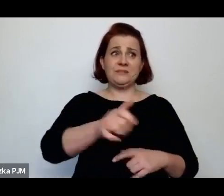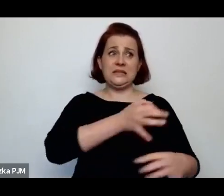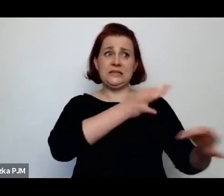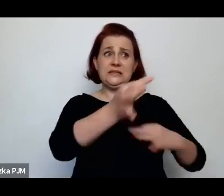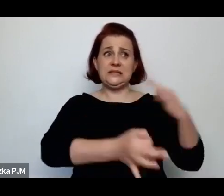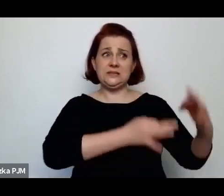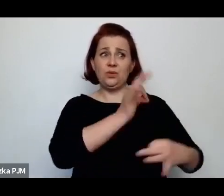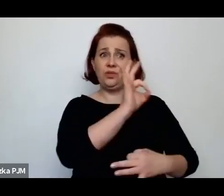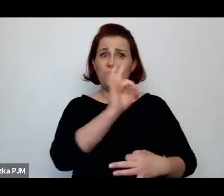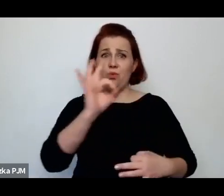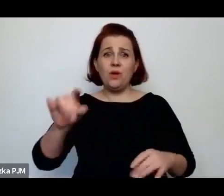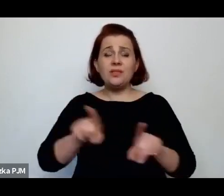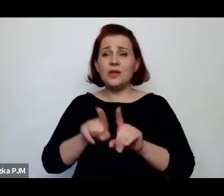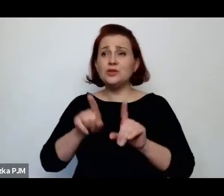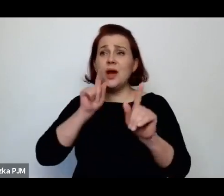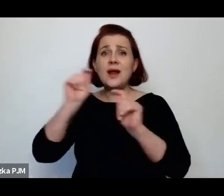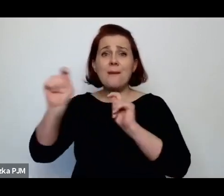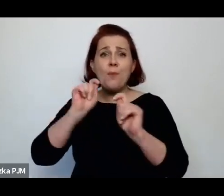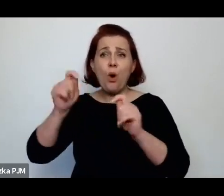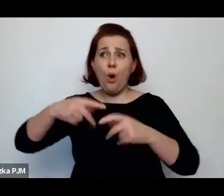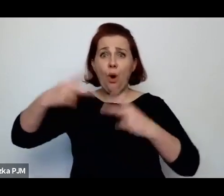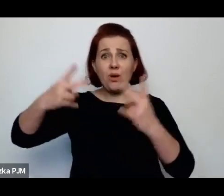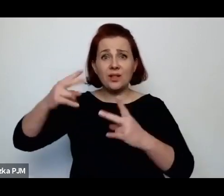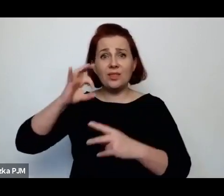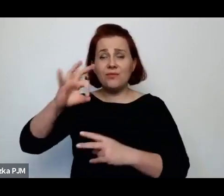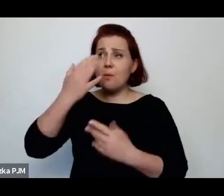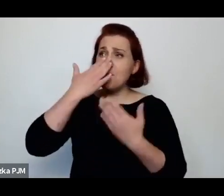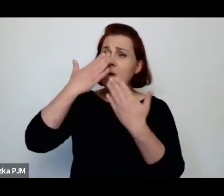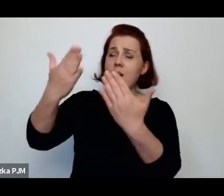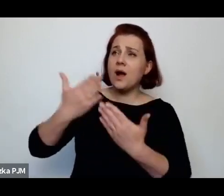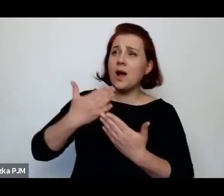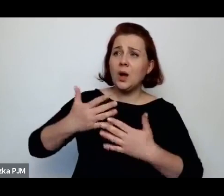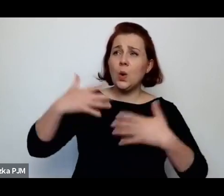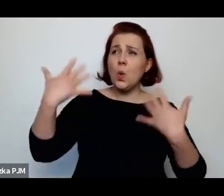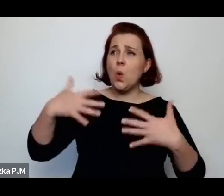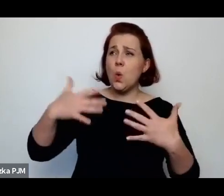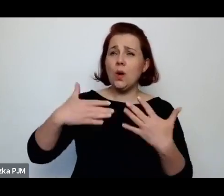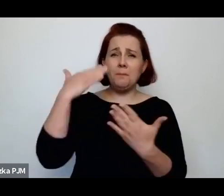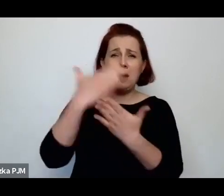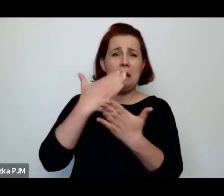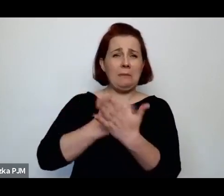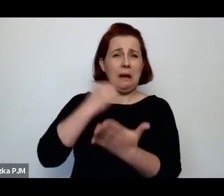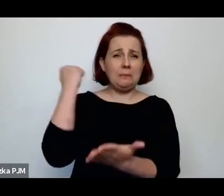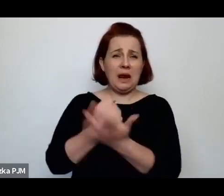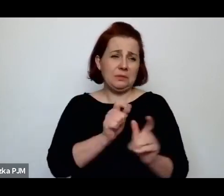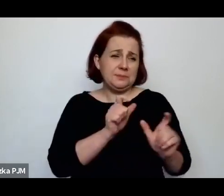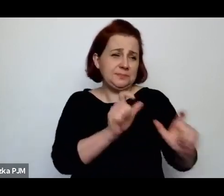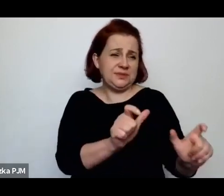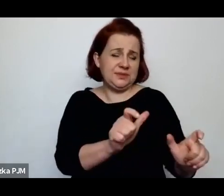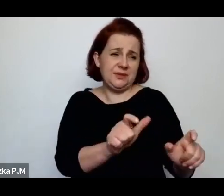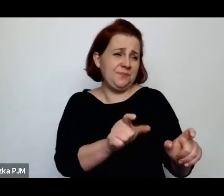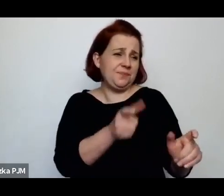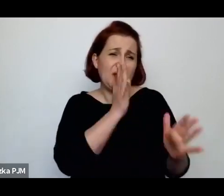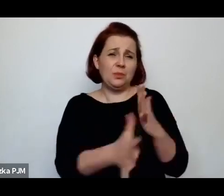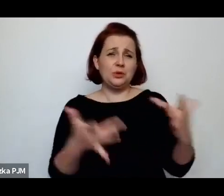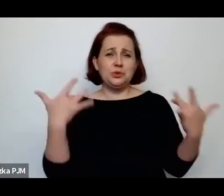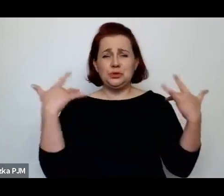bo te reportaże też pokazują taki system opresji i beznadziei, bo – no właśnie